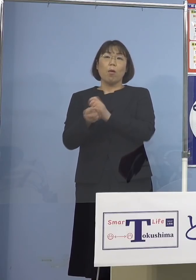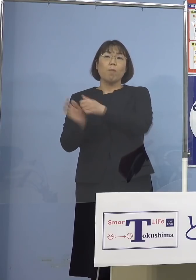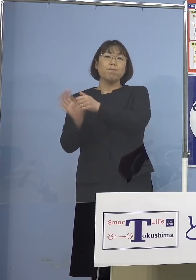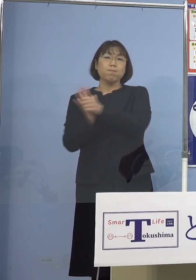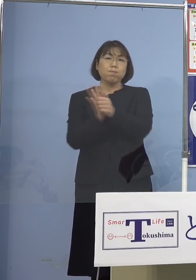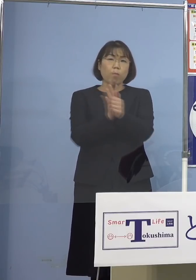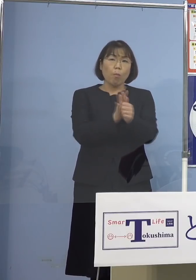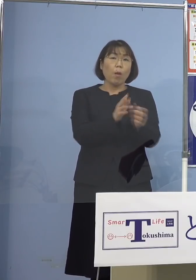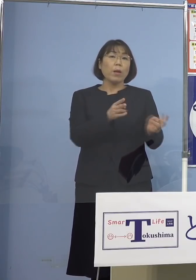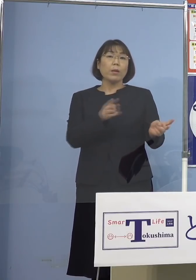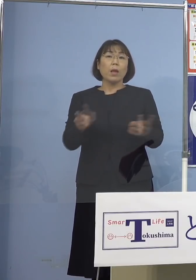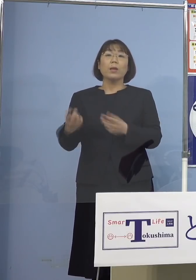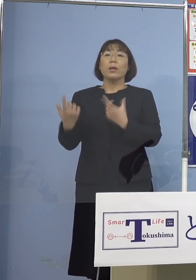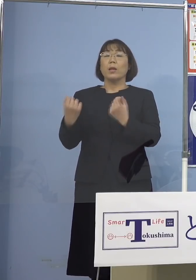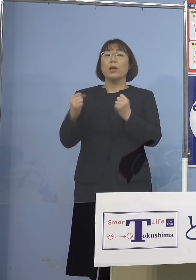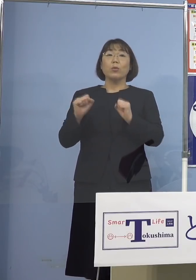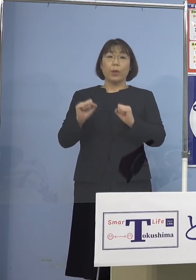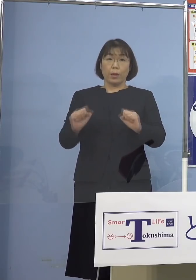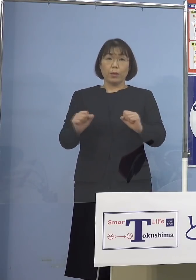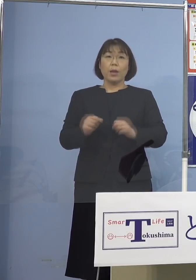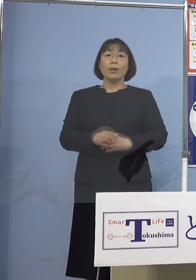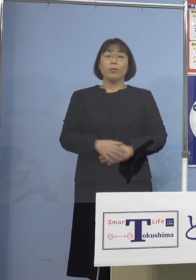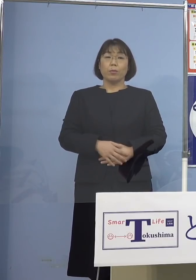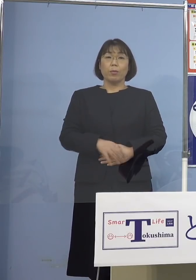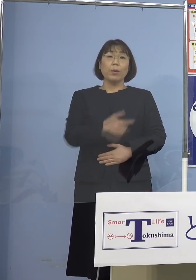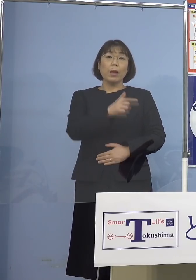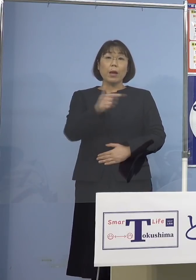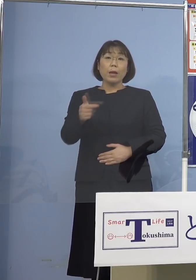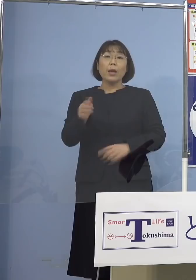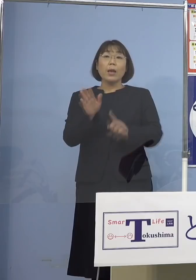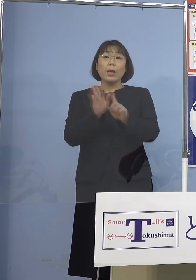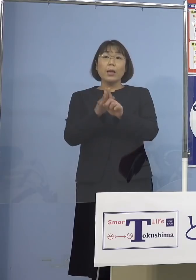いただいておりますので 様々な支援物資などについても